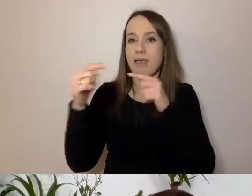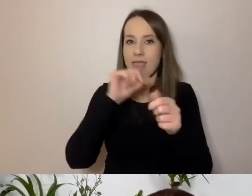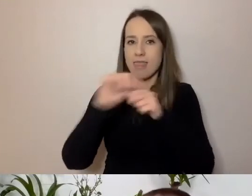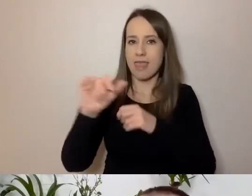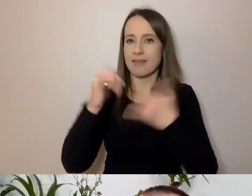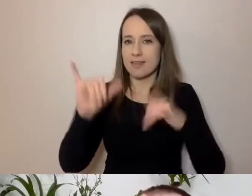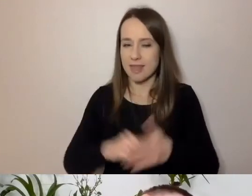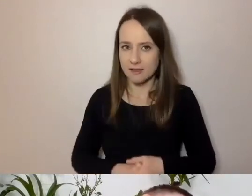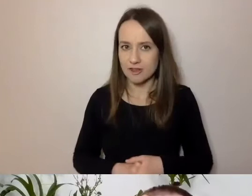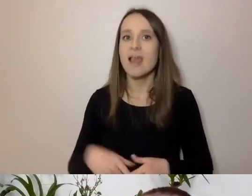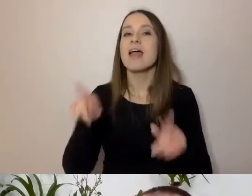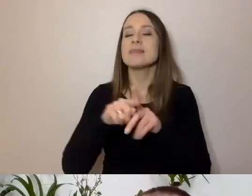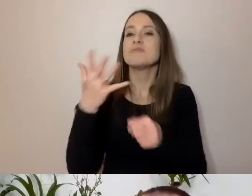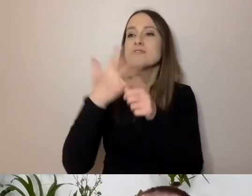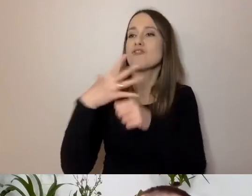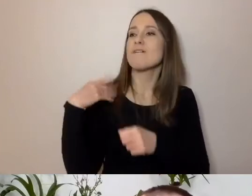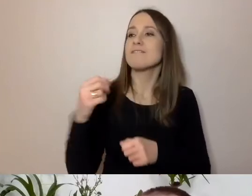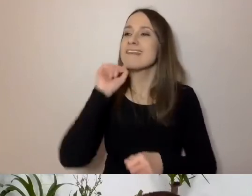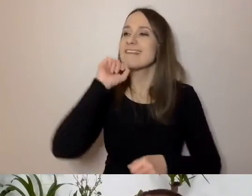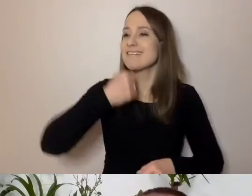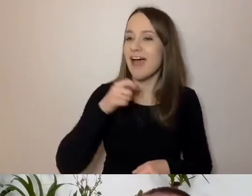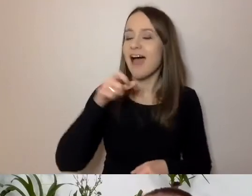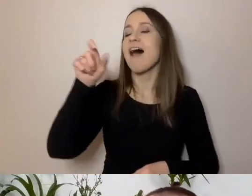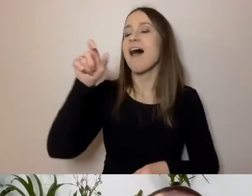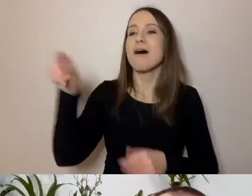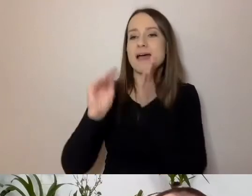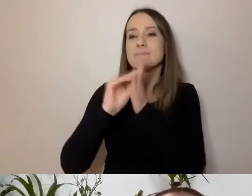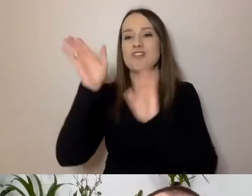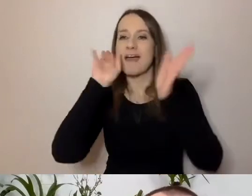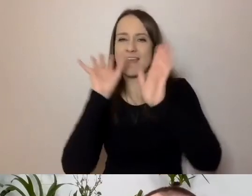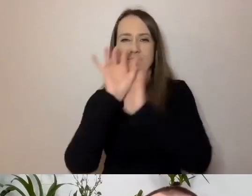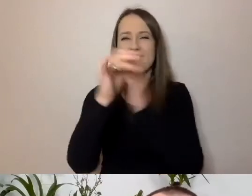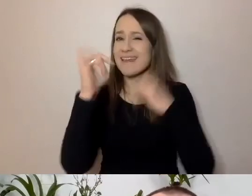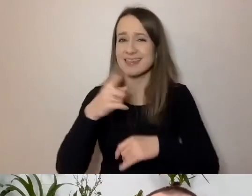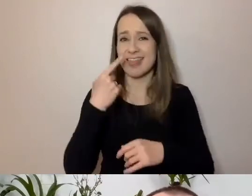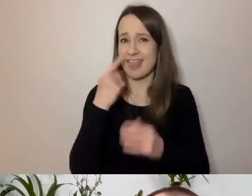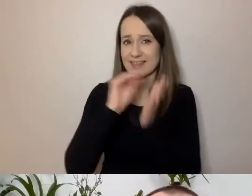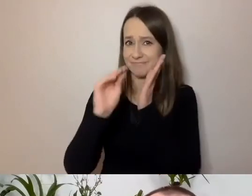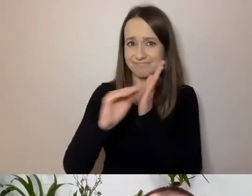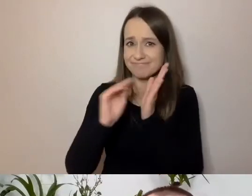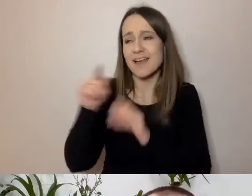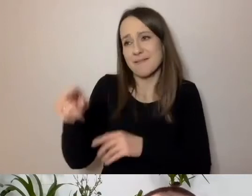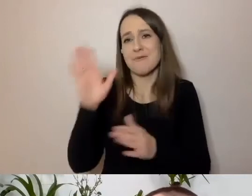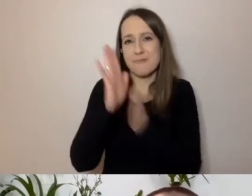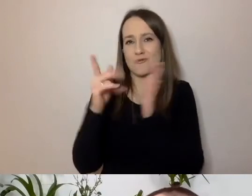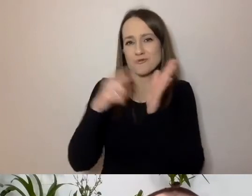jak prawie 50-letni staruszek jak ja napisze coś na Facebooku. To pokolenie używa raczej takiego komunikatora.